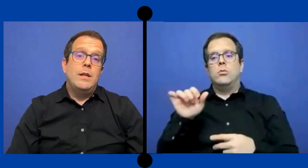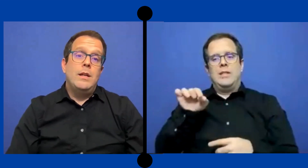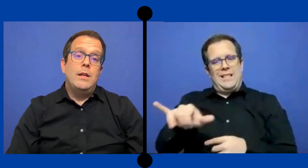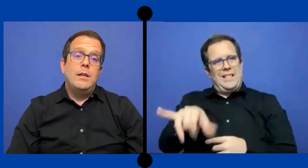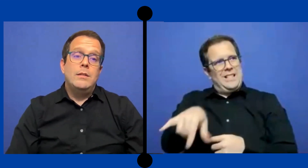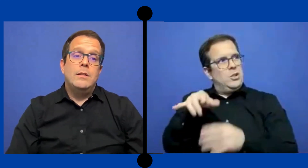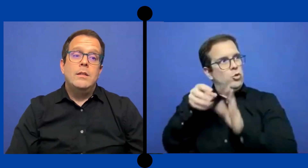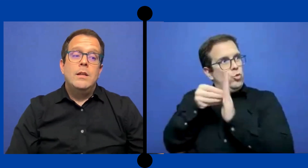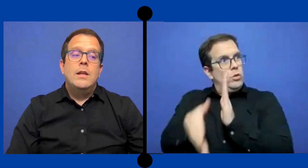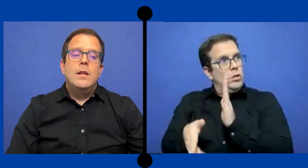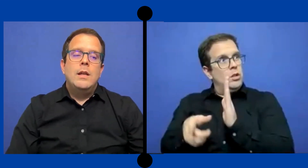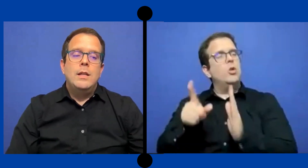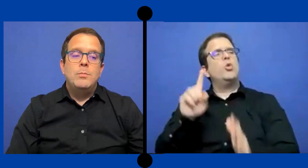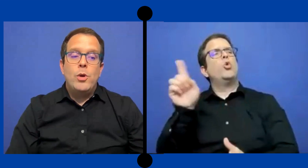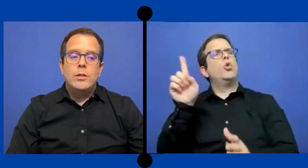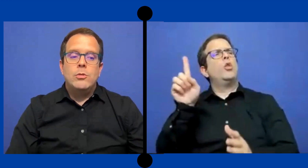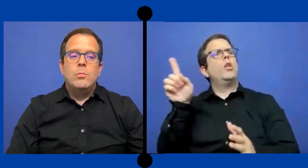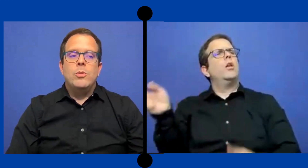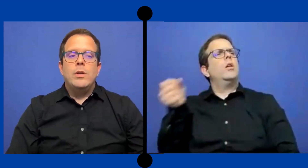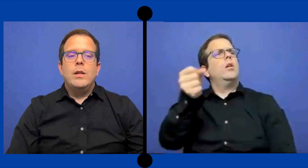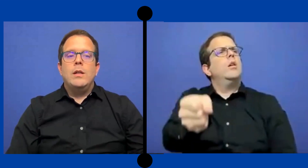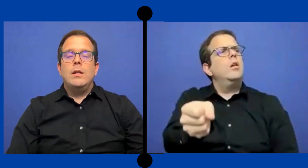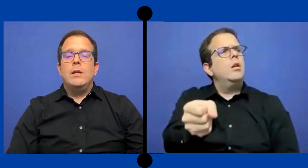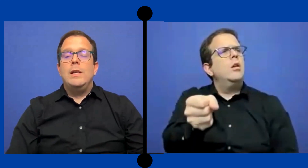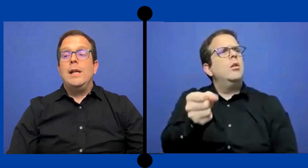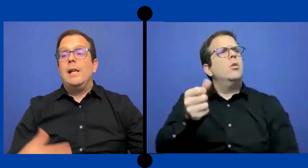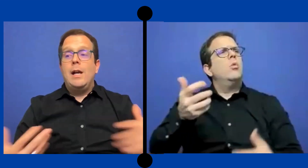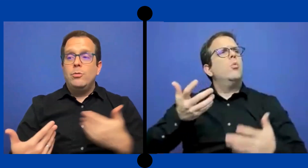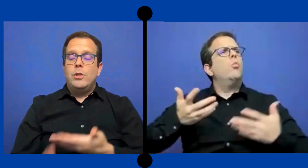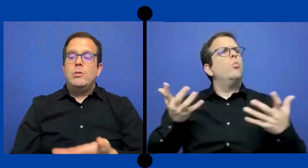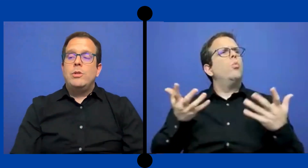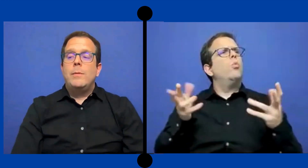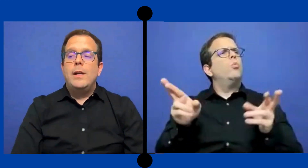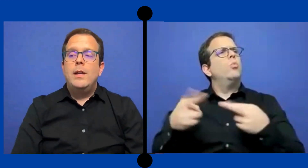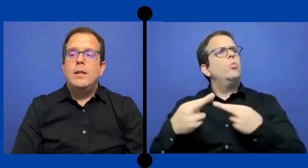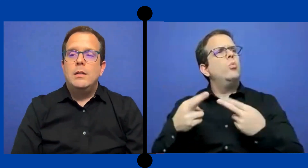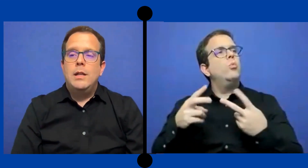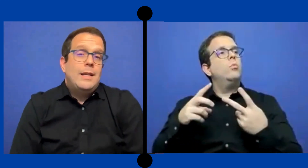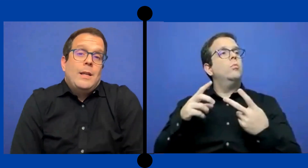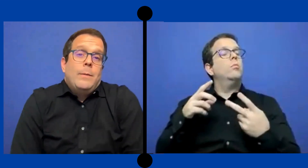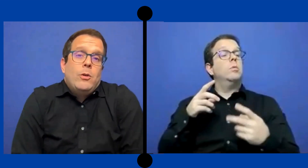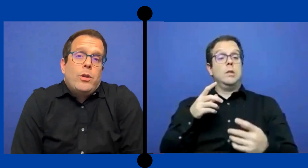es.. expuesto porque en el caso que Yo trabajé ella estaba en ...